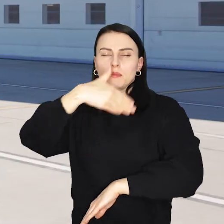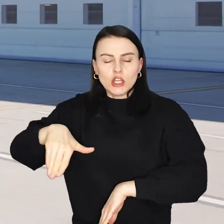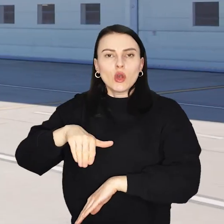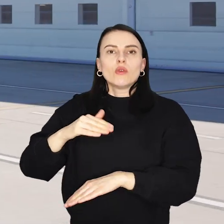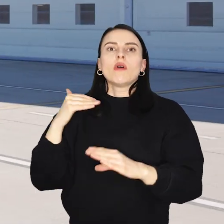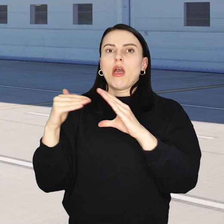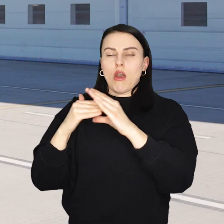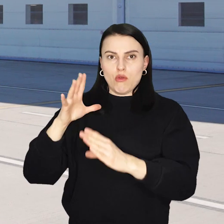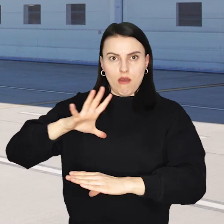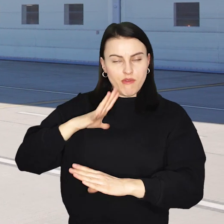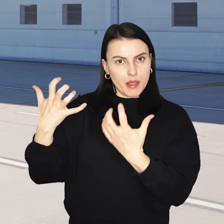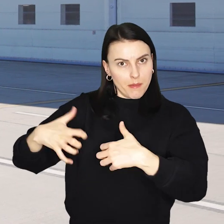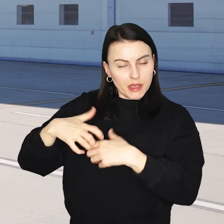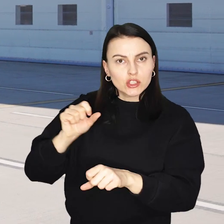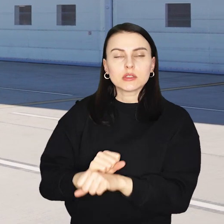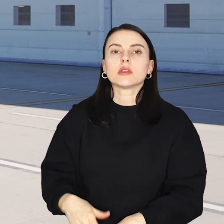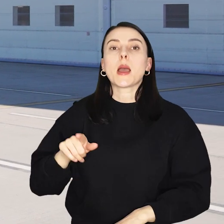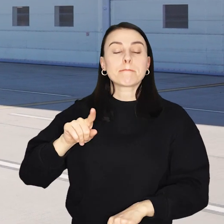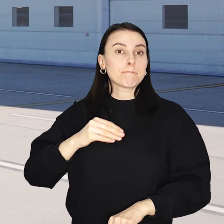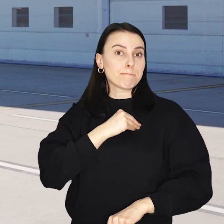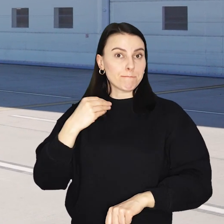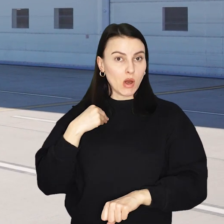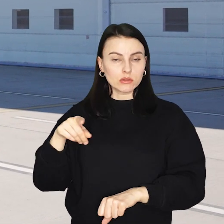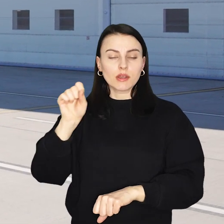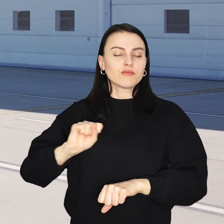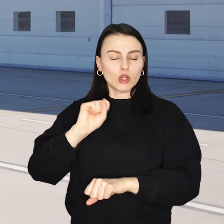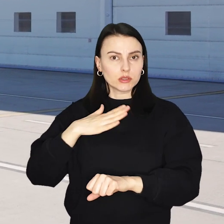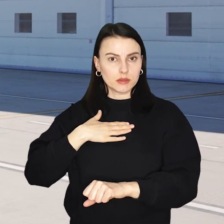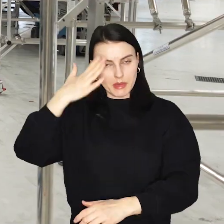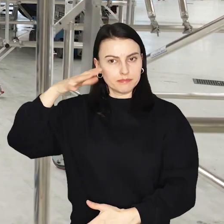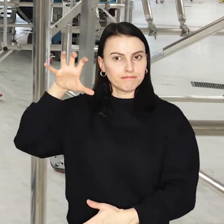Wrocław to jedno z sześciu polskich miast gdzie Ryanair ma swoją bazę serwisową